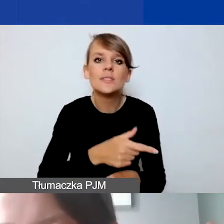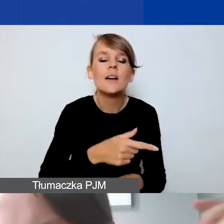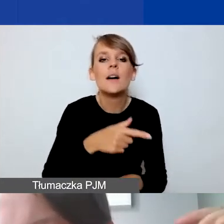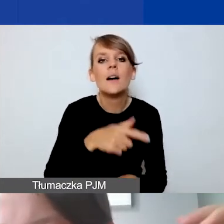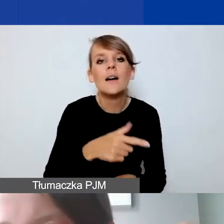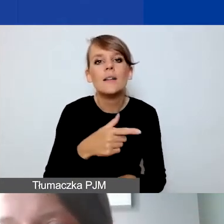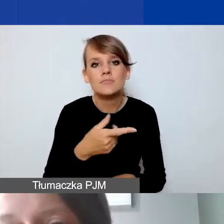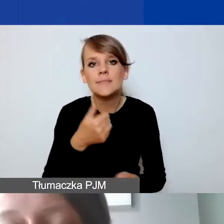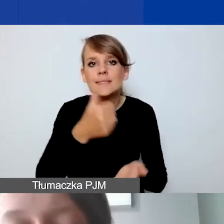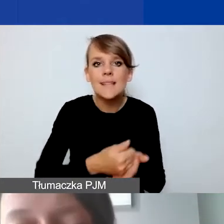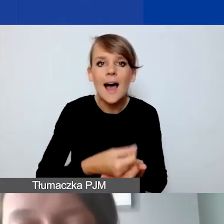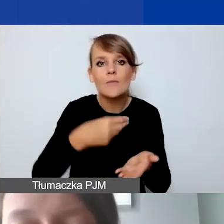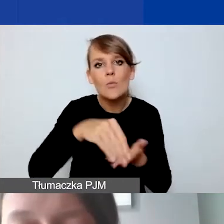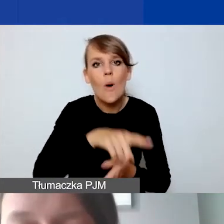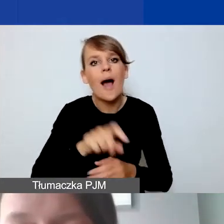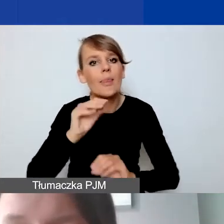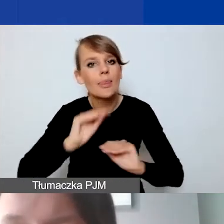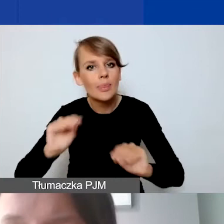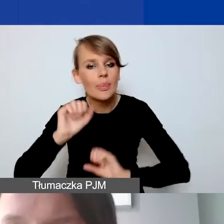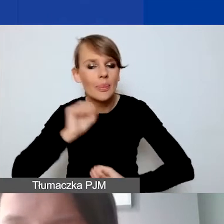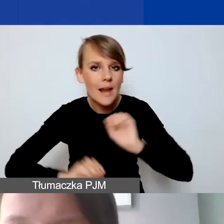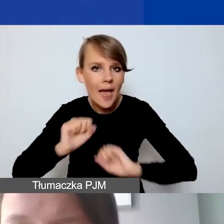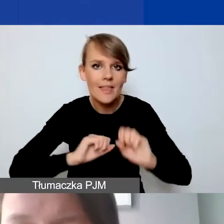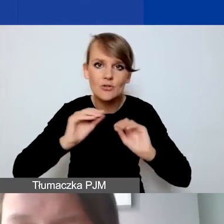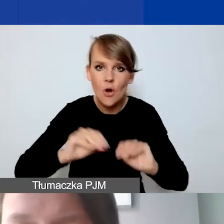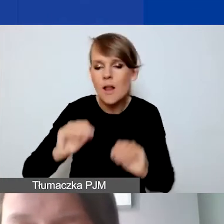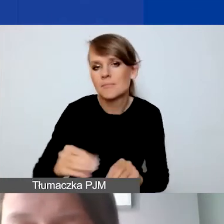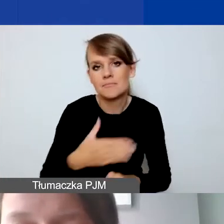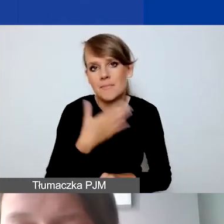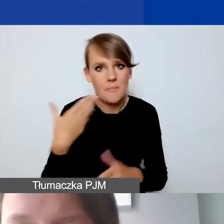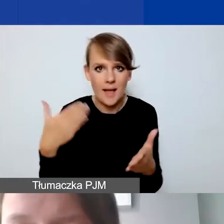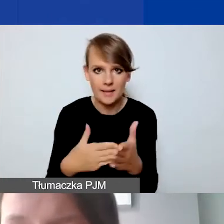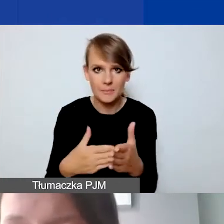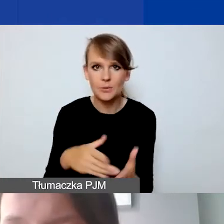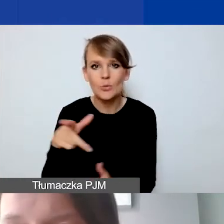Jeżeli mówimy o odpłatnych wynagrodzeniach.